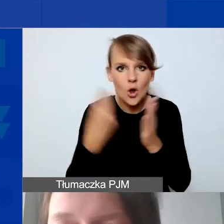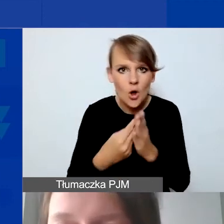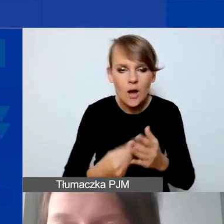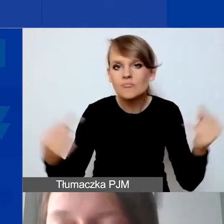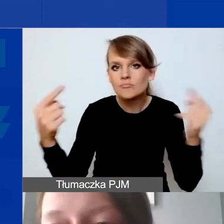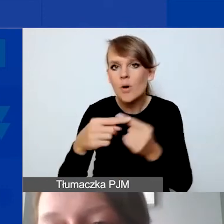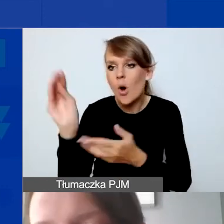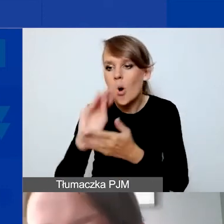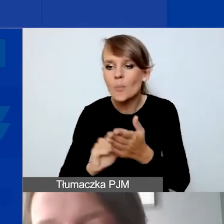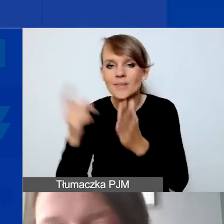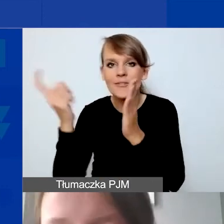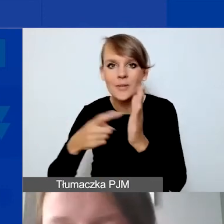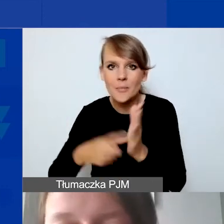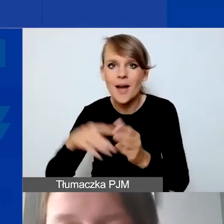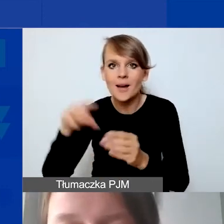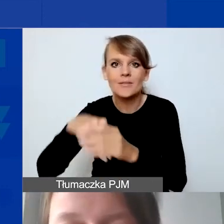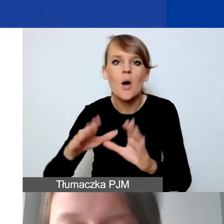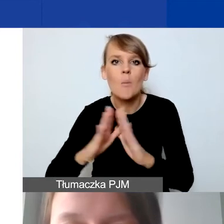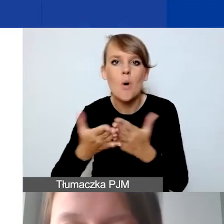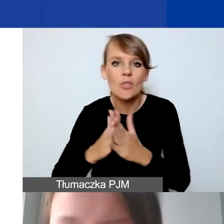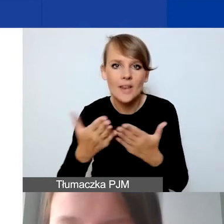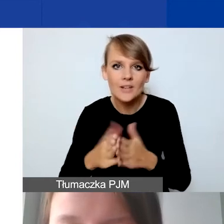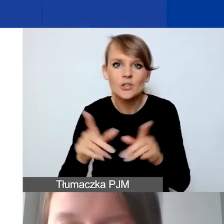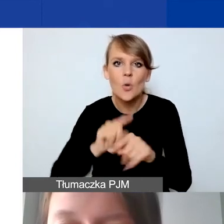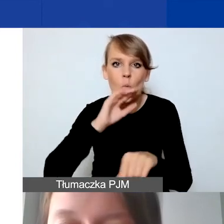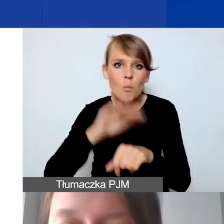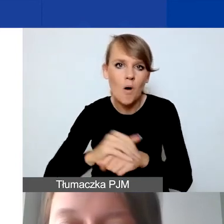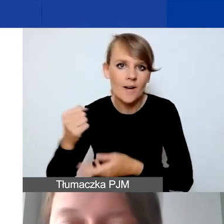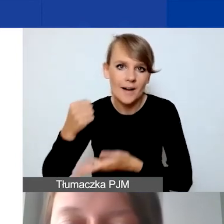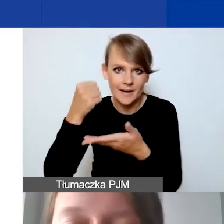zawartymi w Podręczniku i w umowach grantowych.